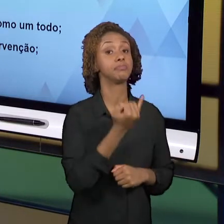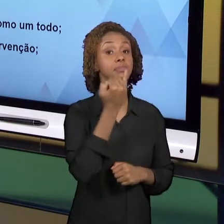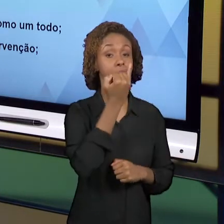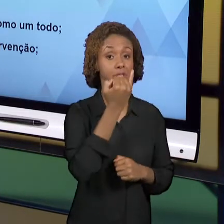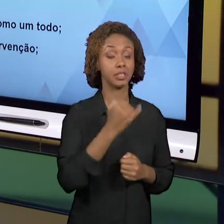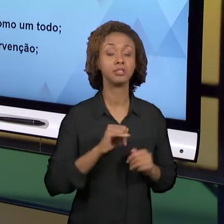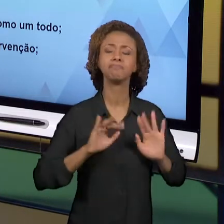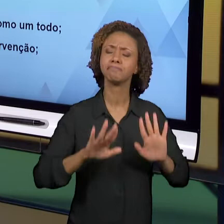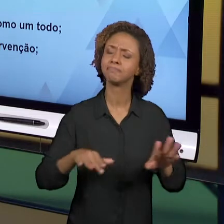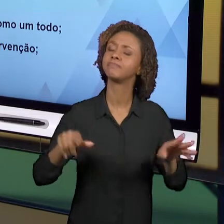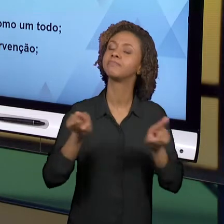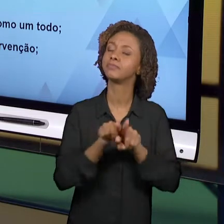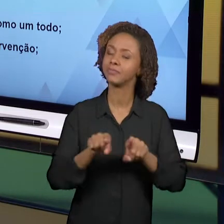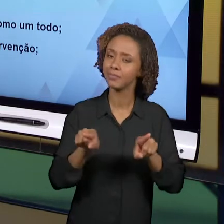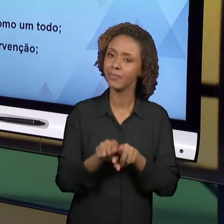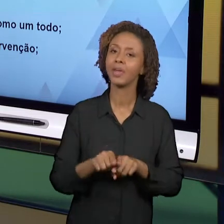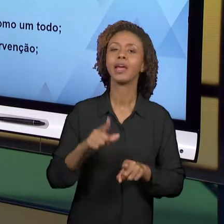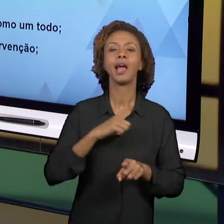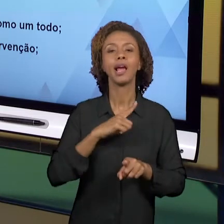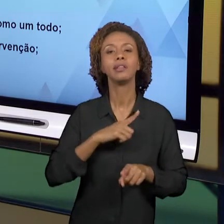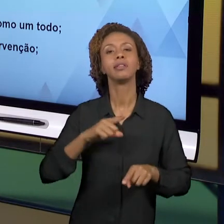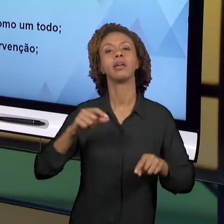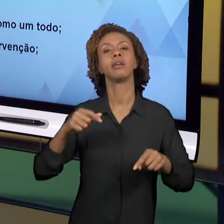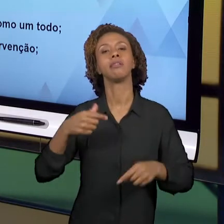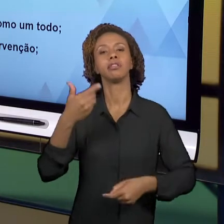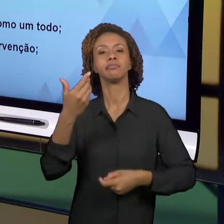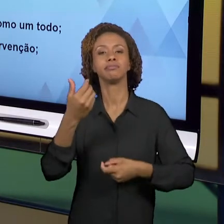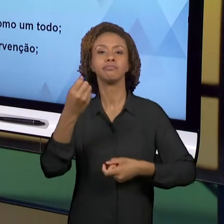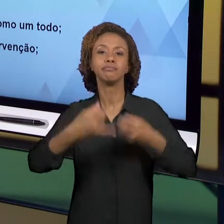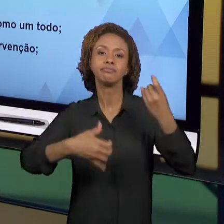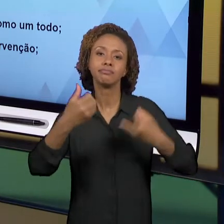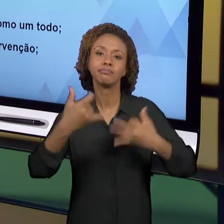IMPORTÂNCIA DO PROCESSO DE ENSINO ESTAR SEMPRE